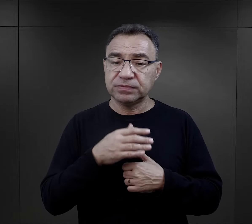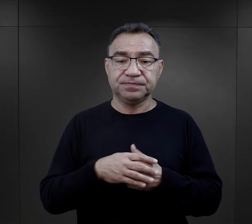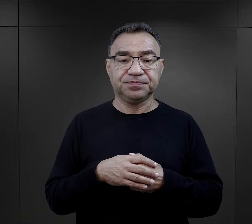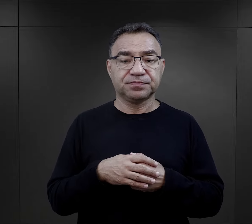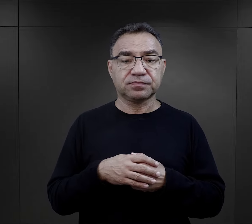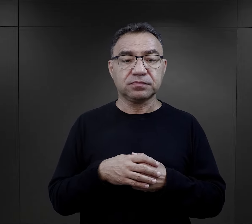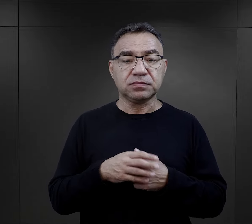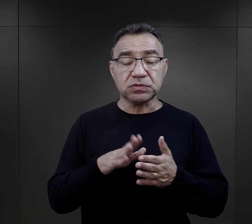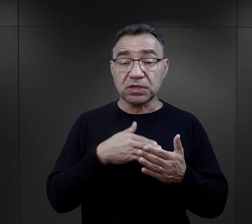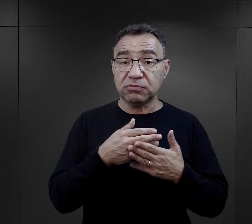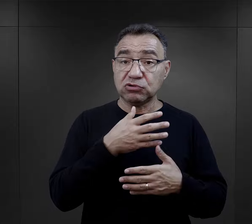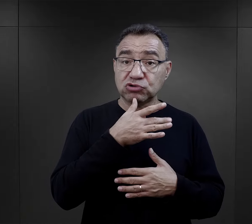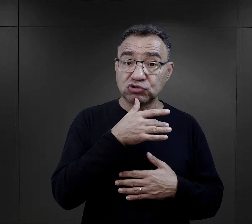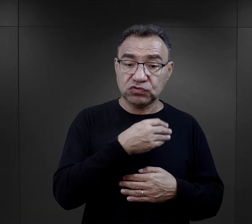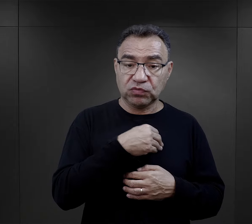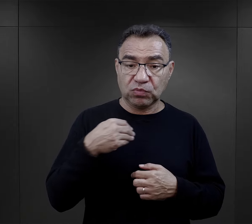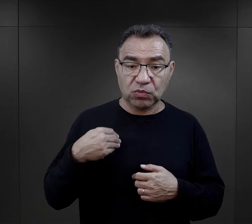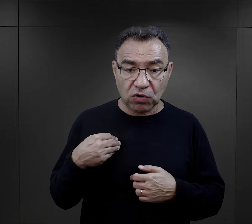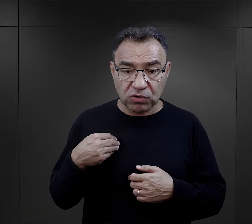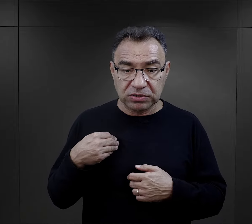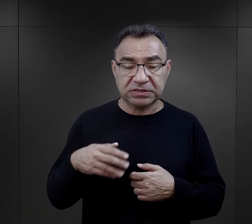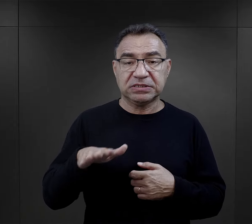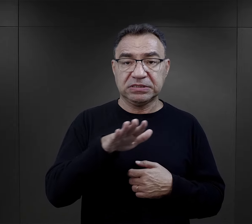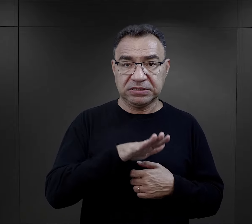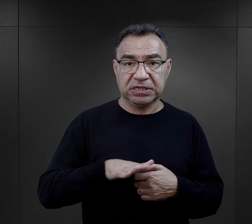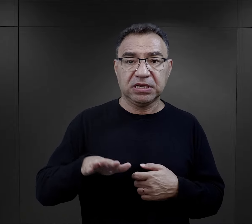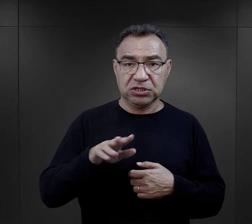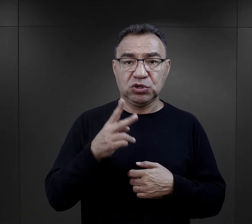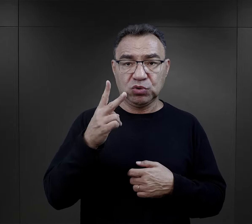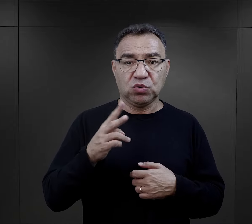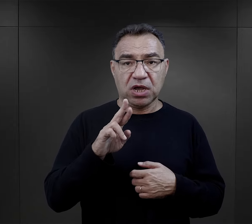W przypadku Żydów z Polski, z terenów II Rzeczpospolitej,